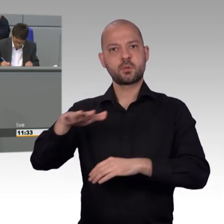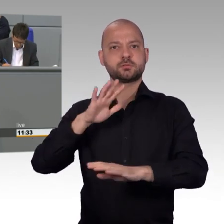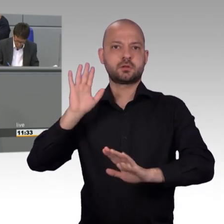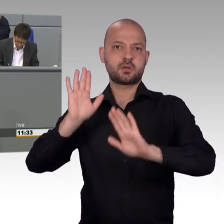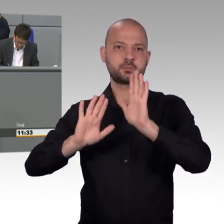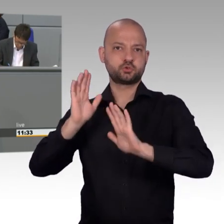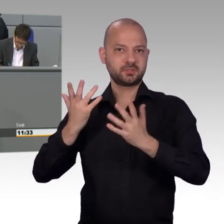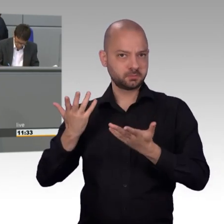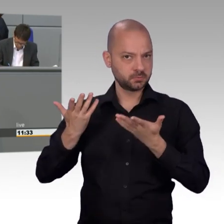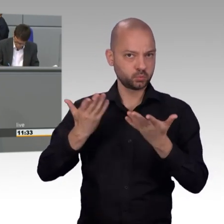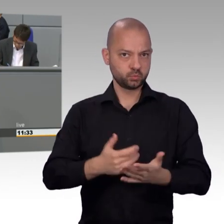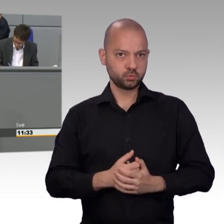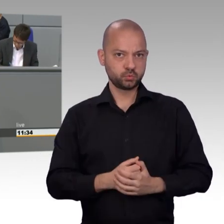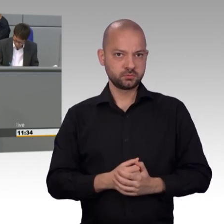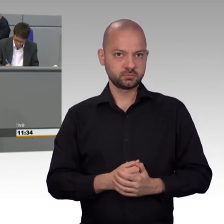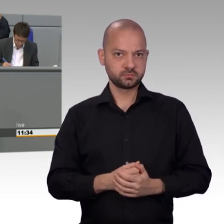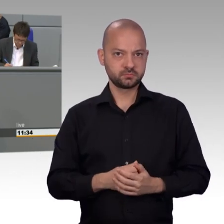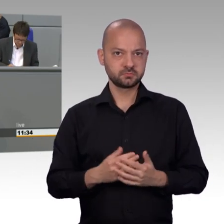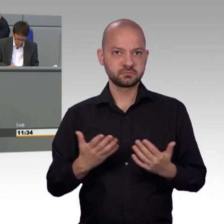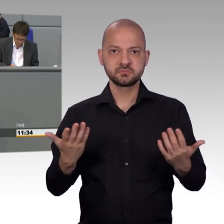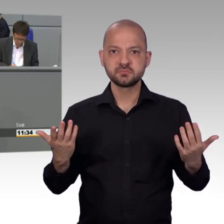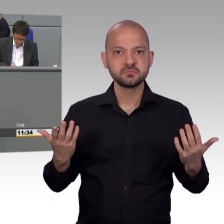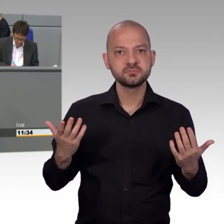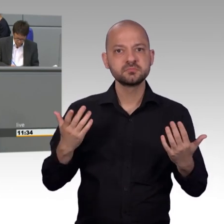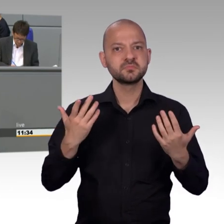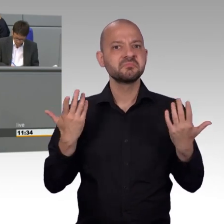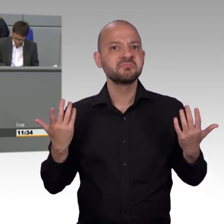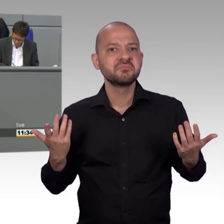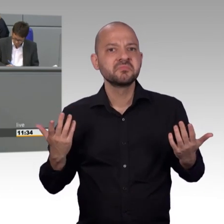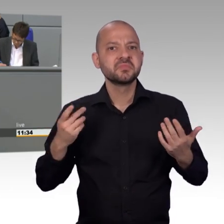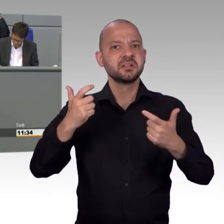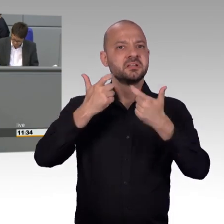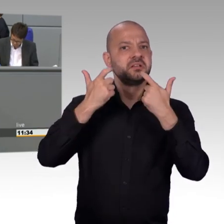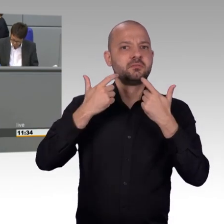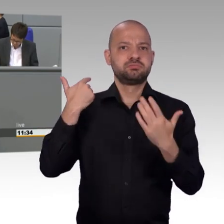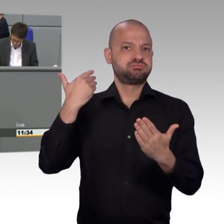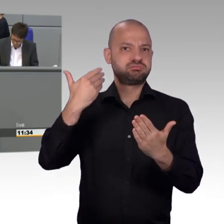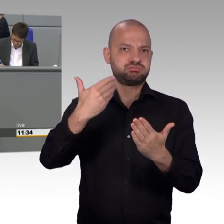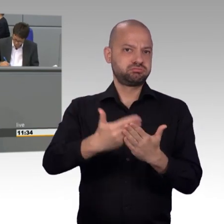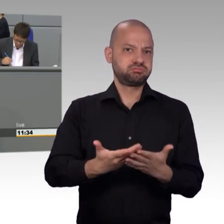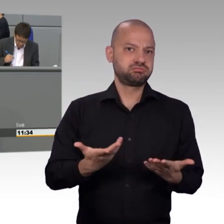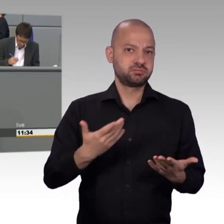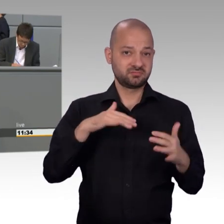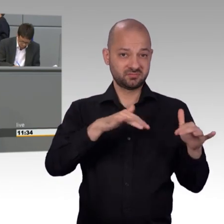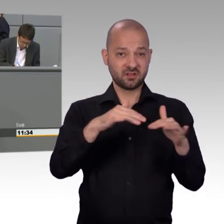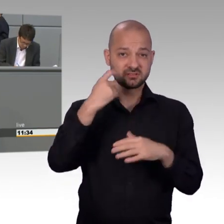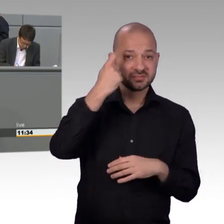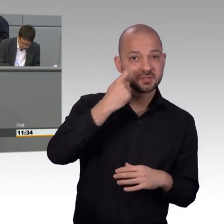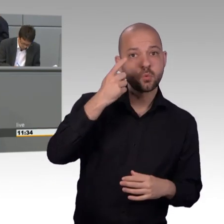mit der Türkei, die Aufhebung der Russland-Saktionen und der Abzug der Atomwaffen. Die AfD unterstützt alle diese Anliegen.